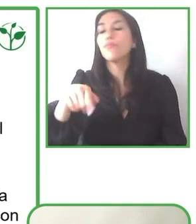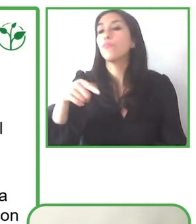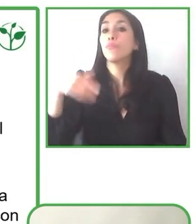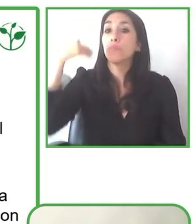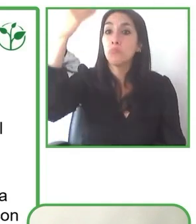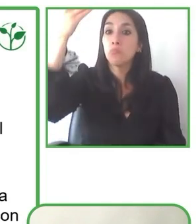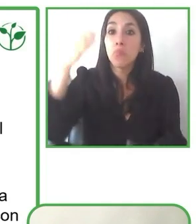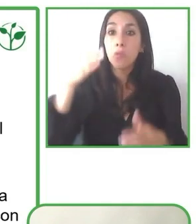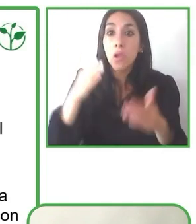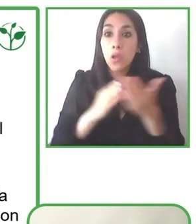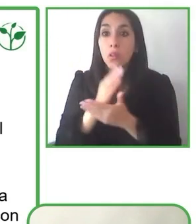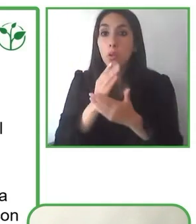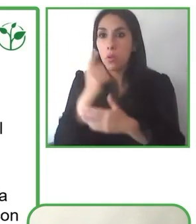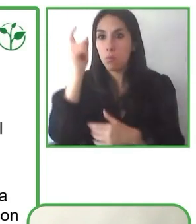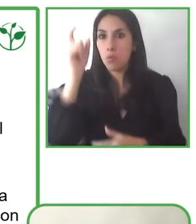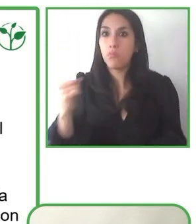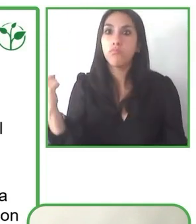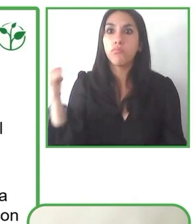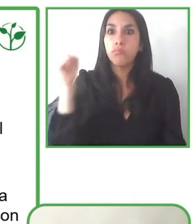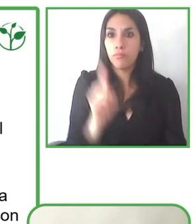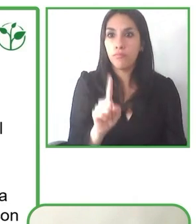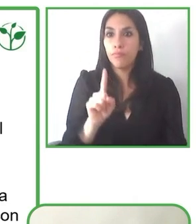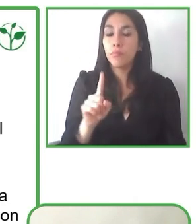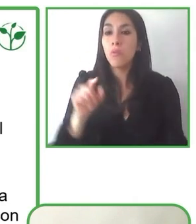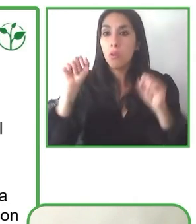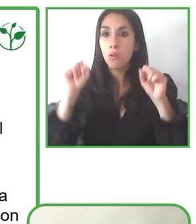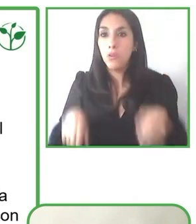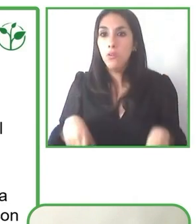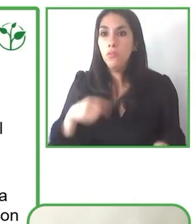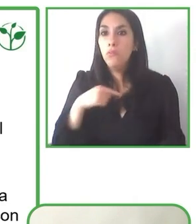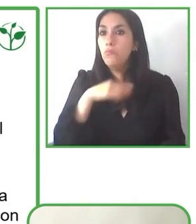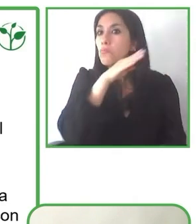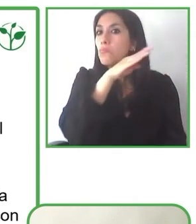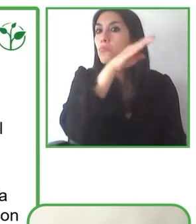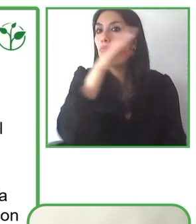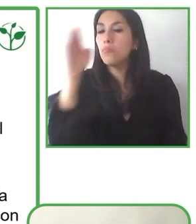entrega oportunidades de mejora para las distintas iniciativas que estamos